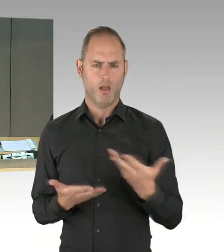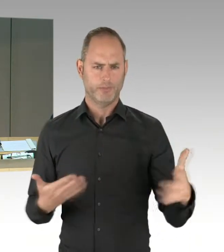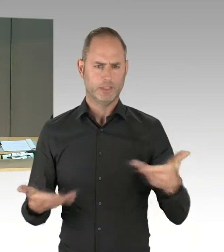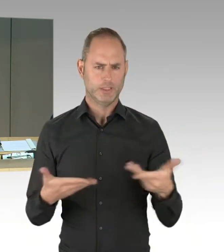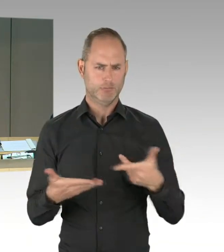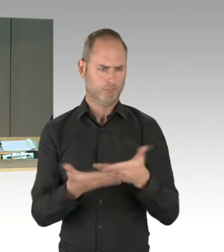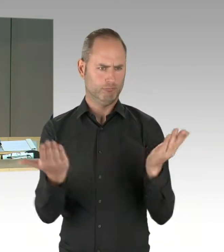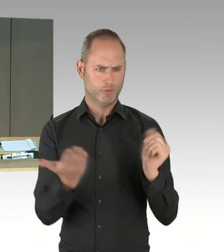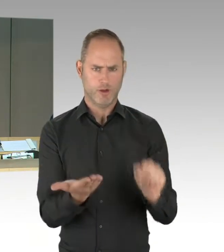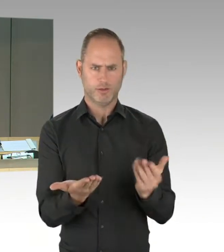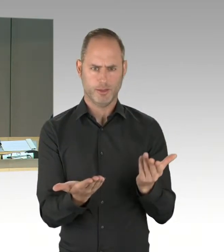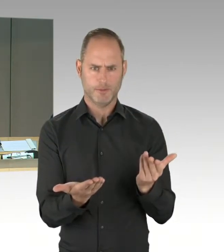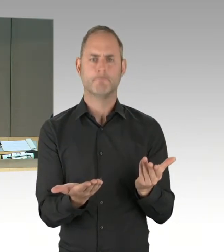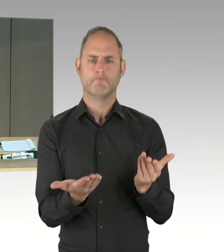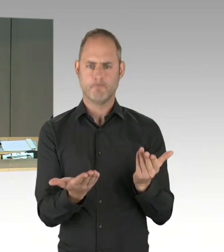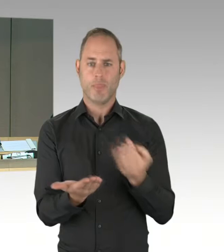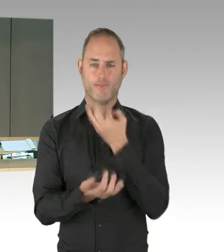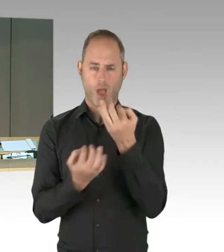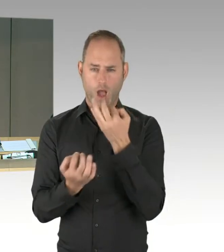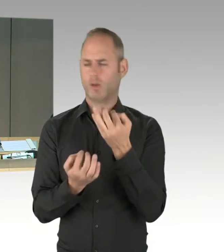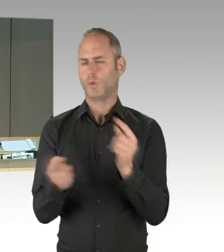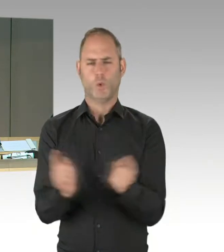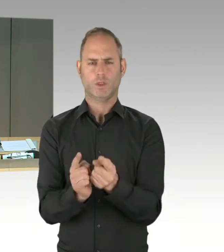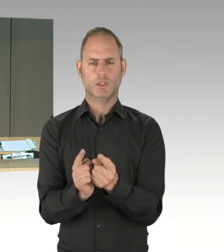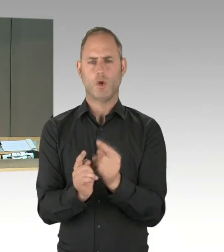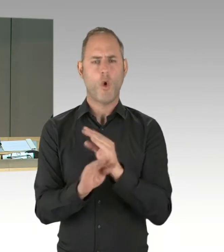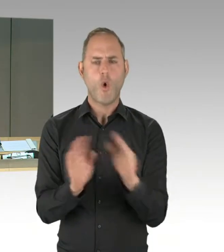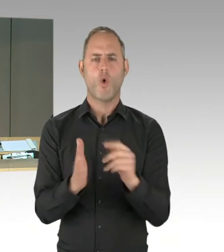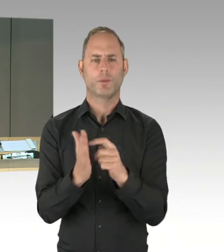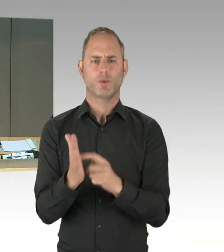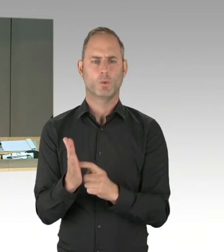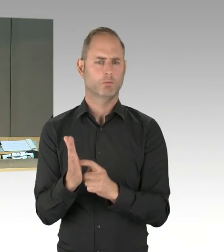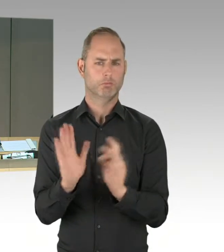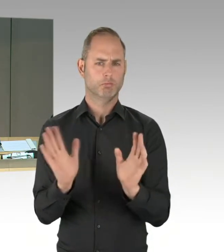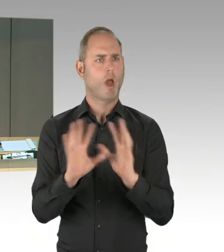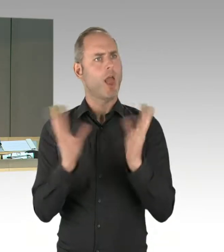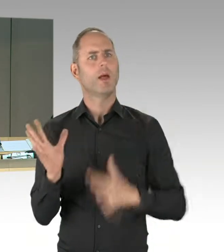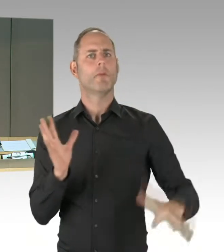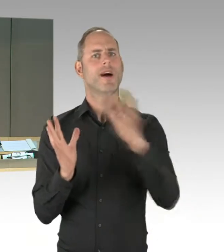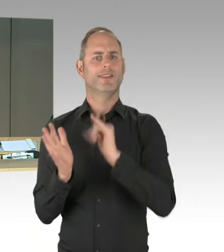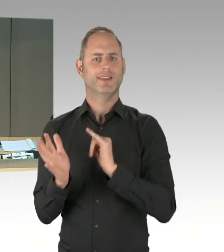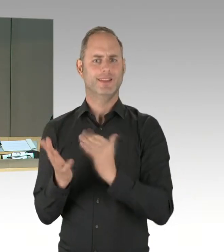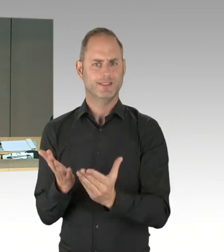dem anfragenden Mitglied zu. Eine weitere Zusatzfrage kann auch von einem anderen Mitglied des Hauses gestellt werden.